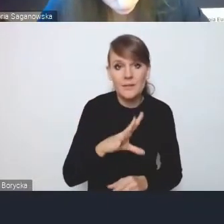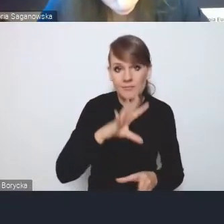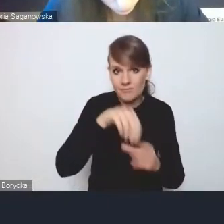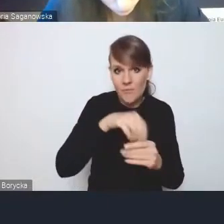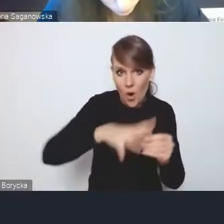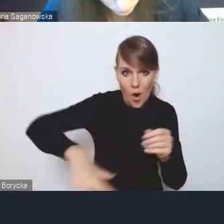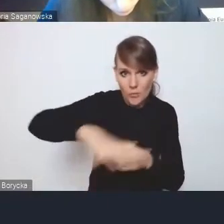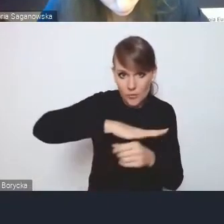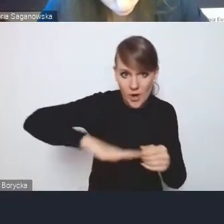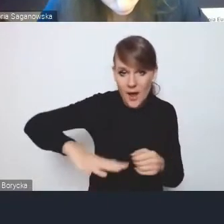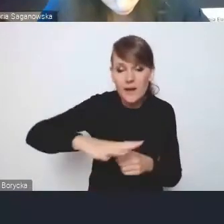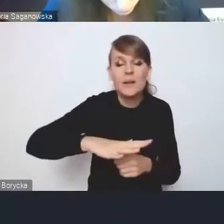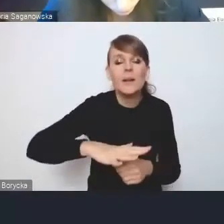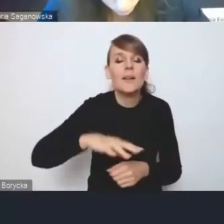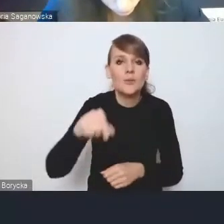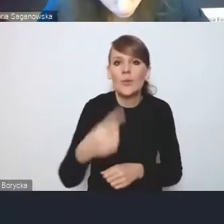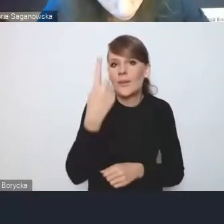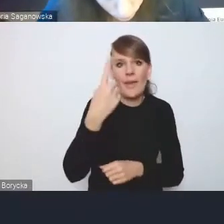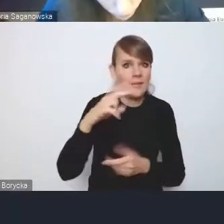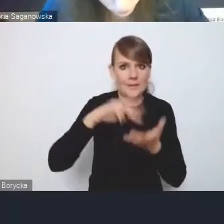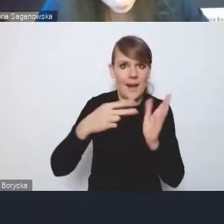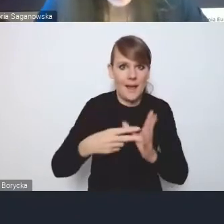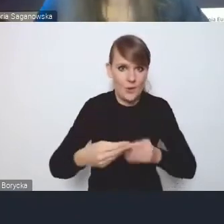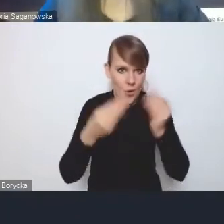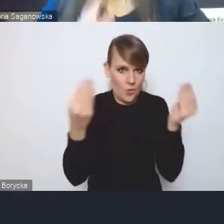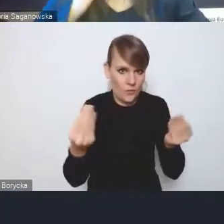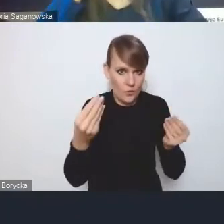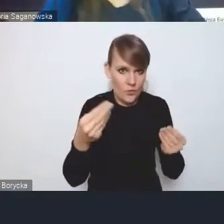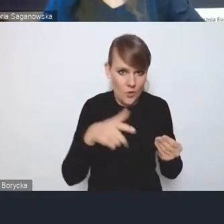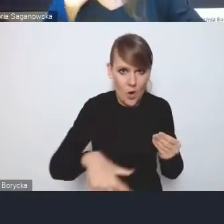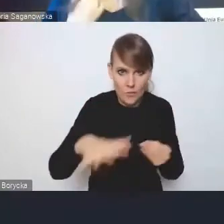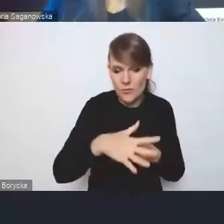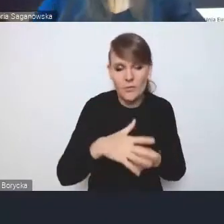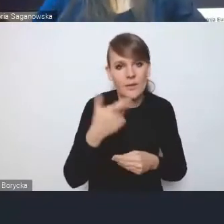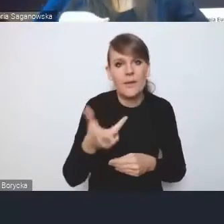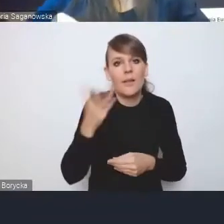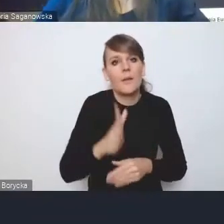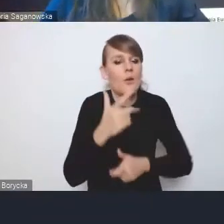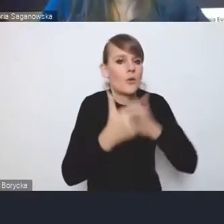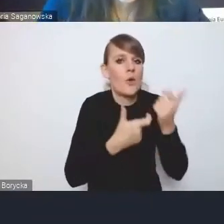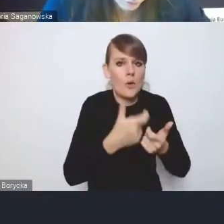jest jedyną strategią rozwoju na tym obszarze. Już się nie robi strategii gminnych,